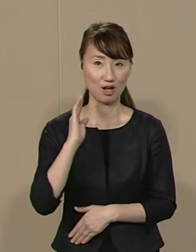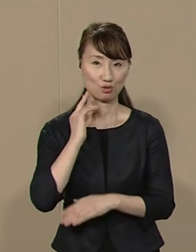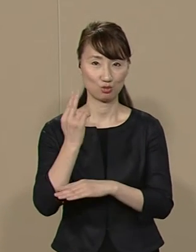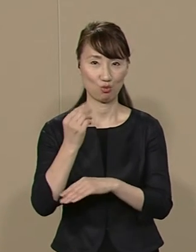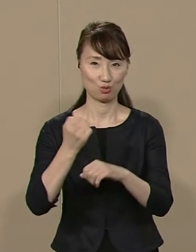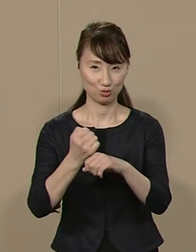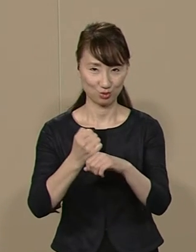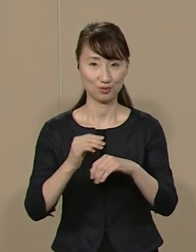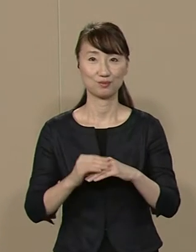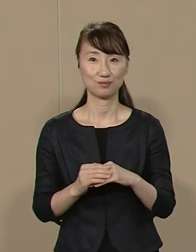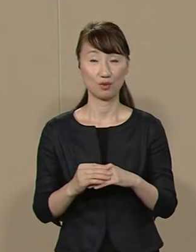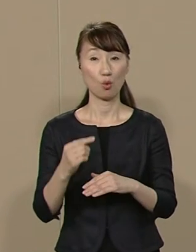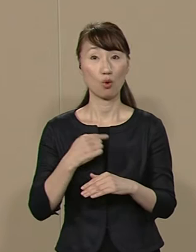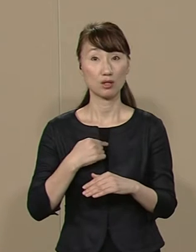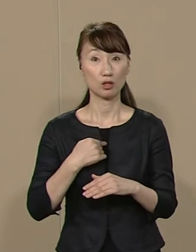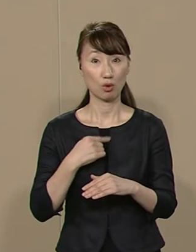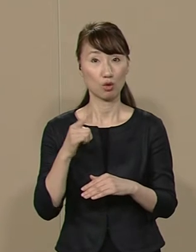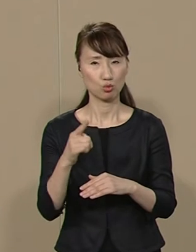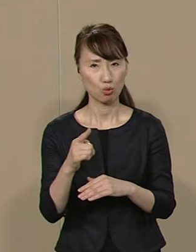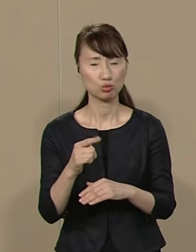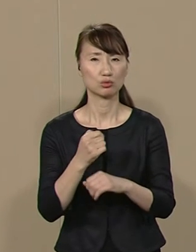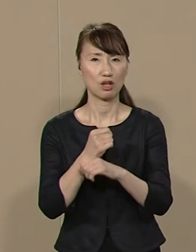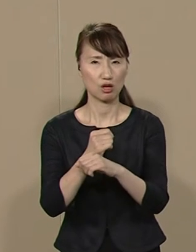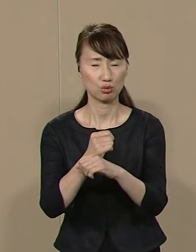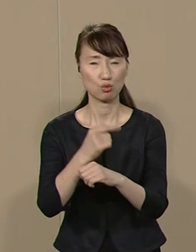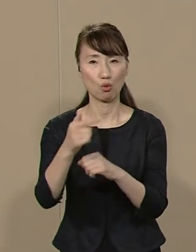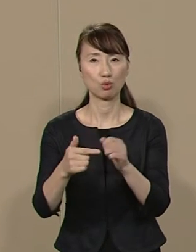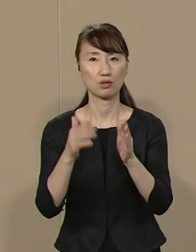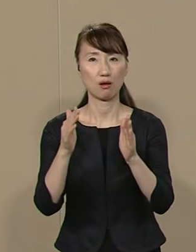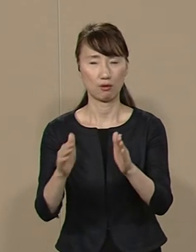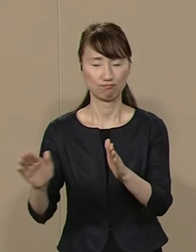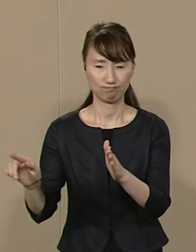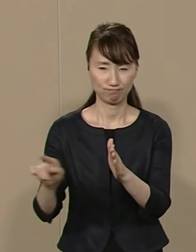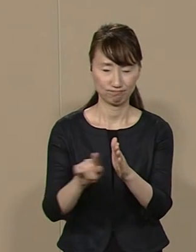私は その研究を ６年間続けています